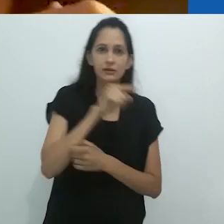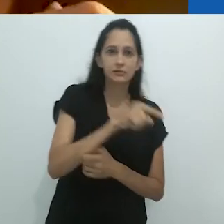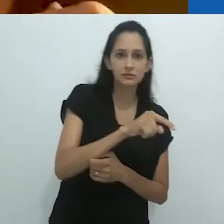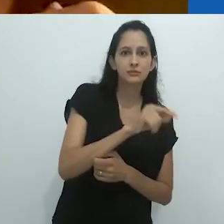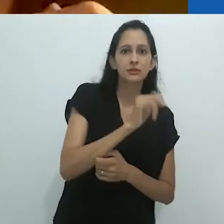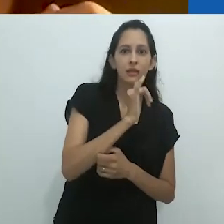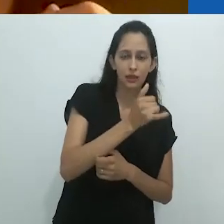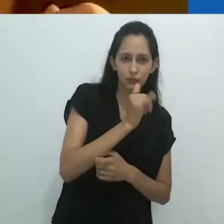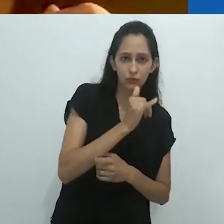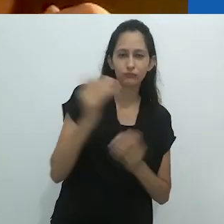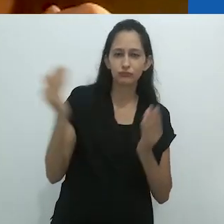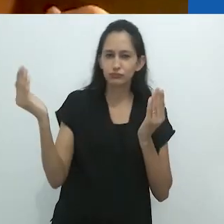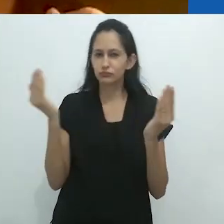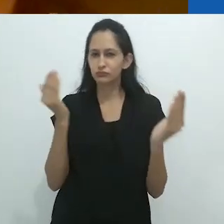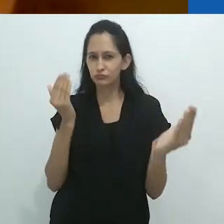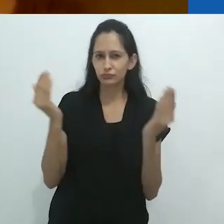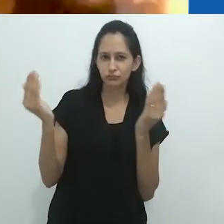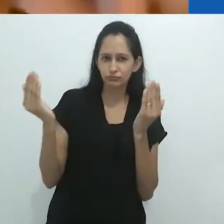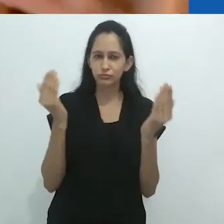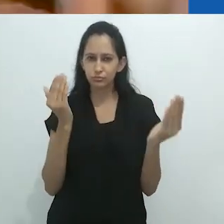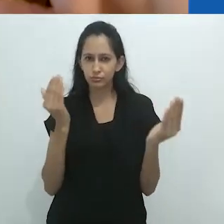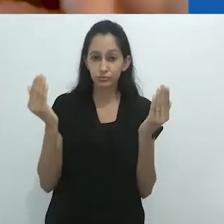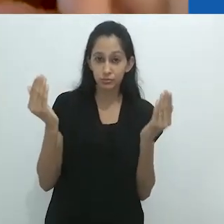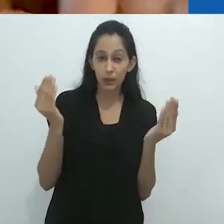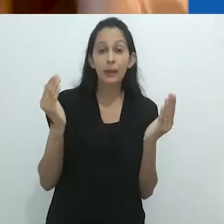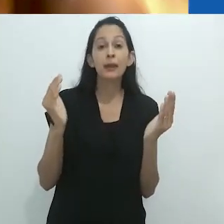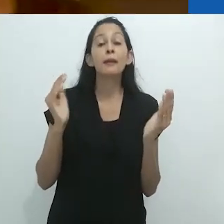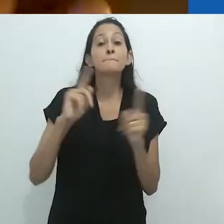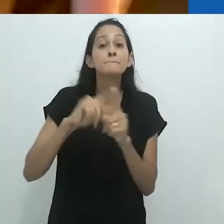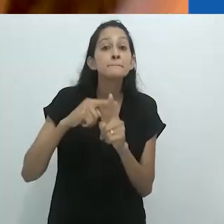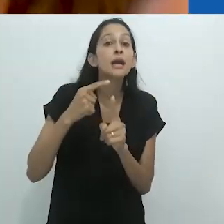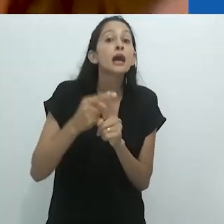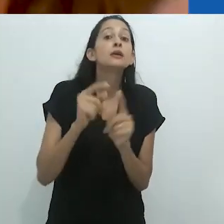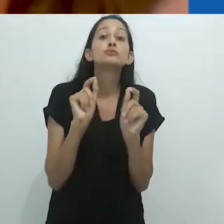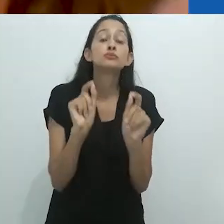com o ensaio de Benjamin sobre o narrador,